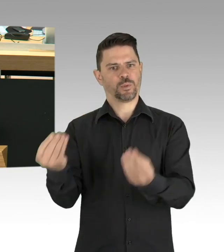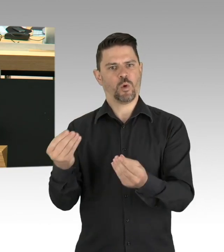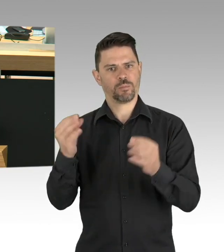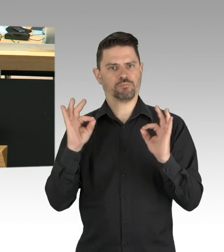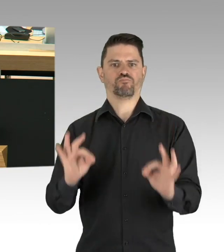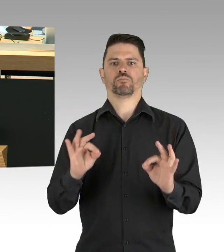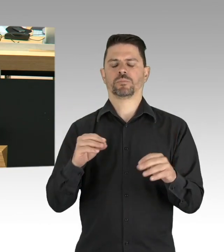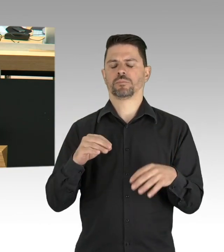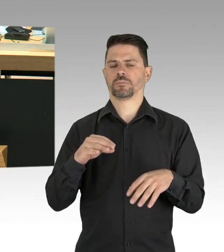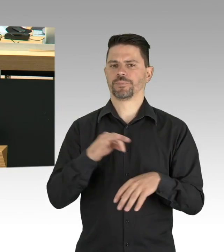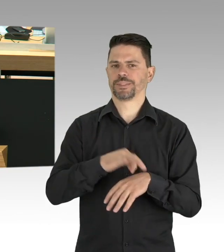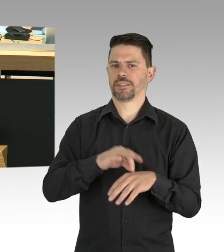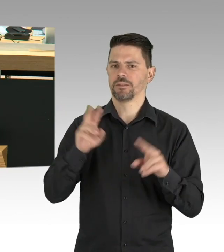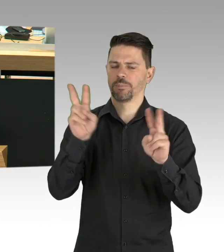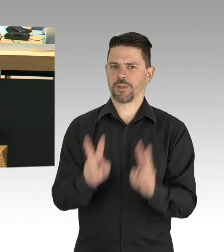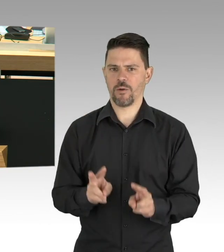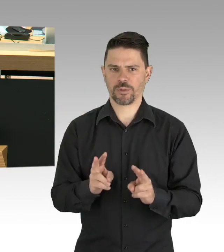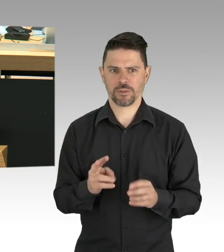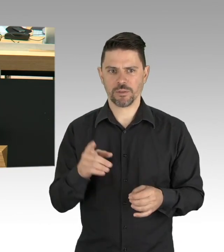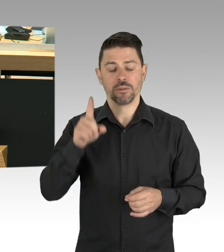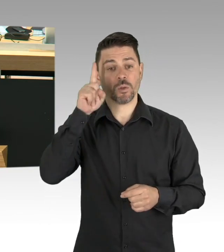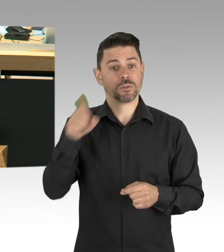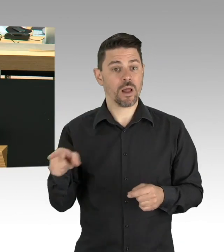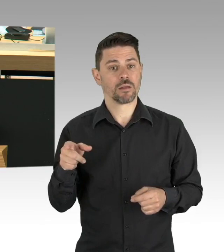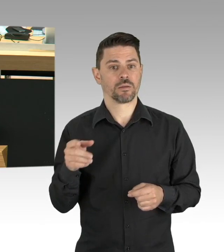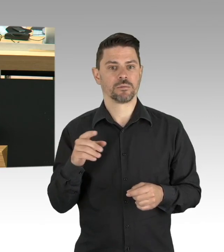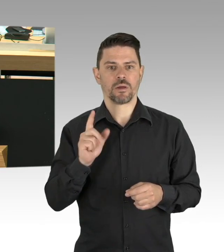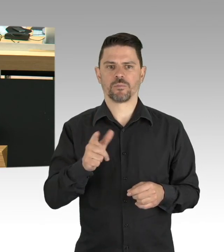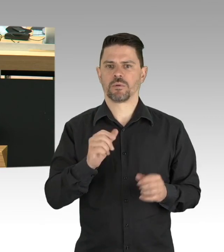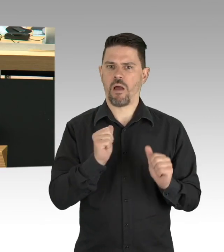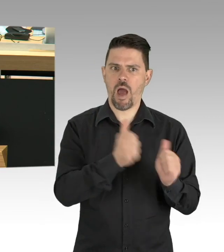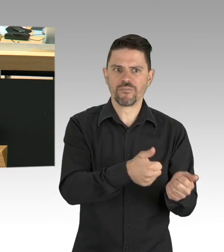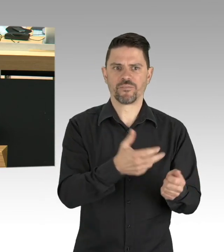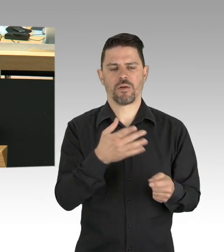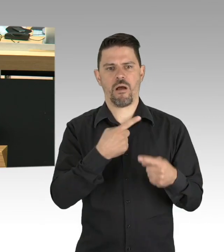dass freiheitsliebende Menschen, wie sie gerade hier in Berlin leben,